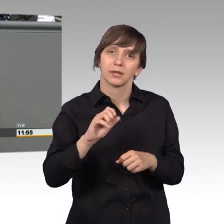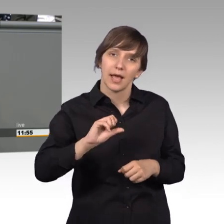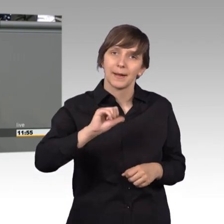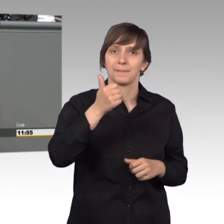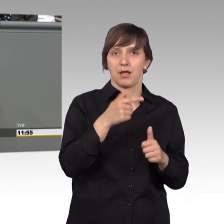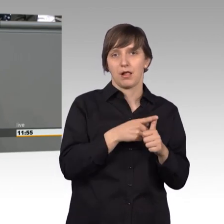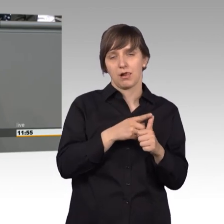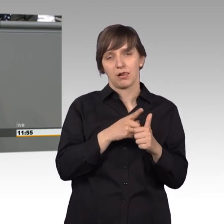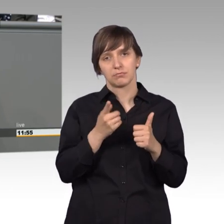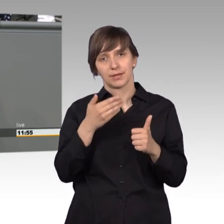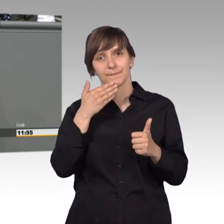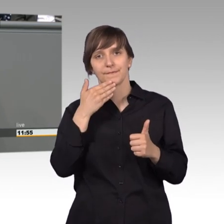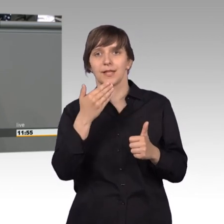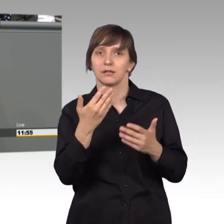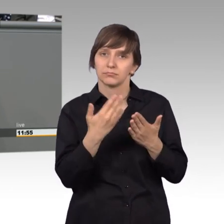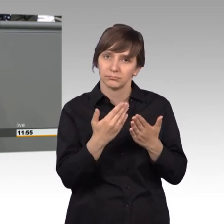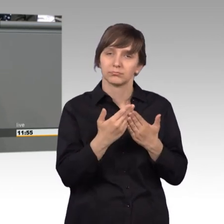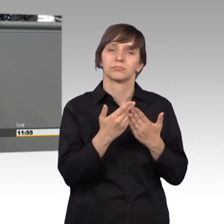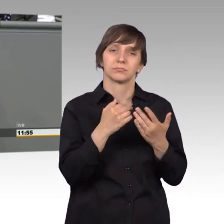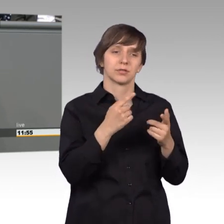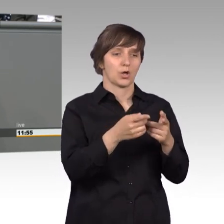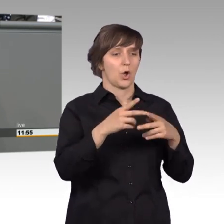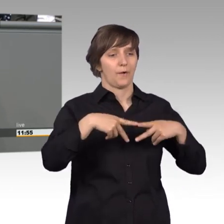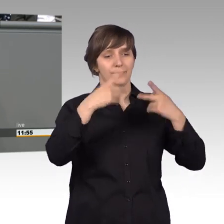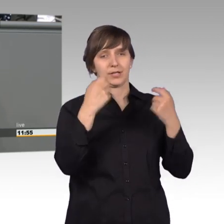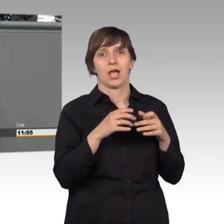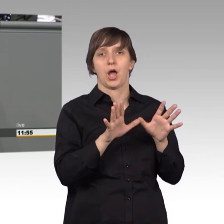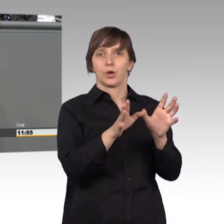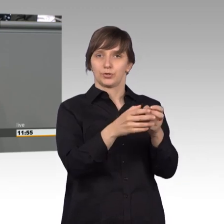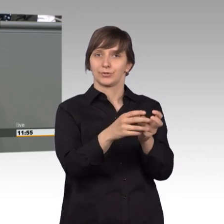dass wir das Quorum für die öffentlichen Ausschusssitzungen heruntersetzen.